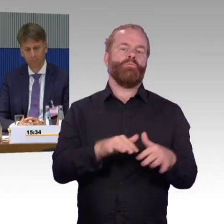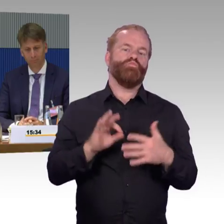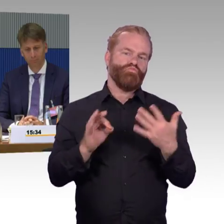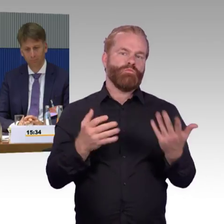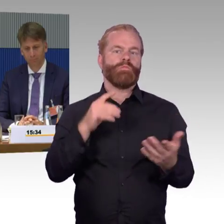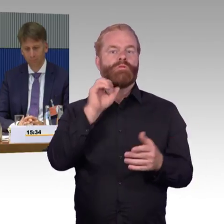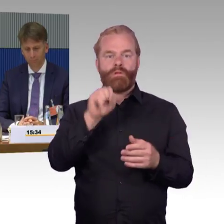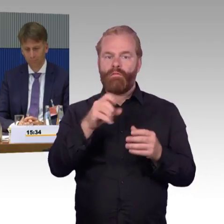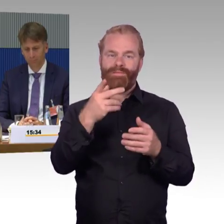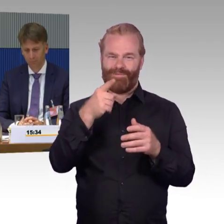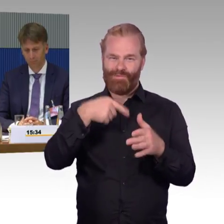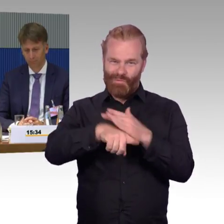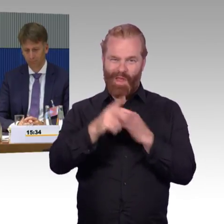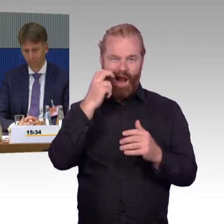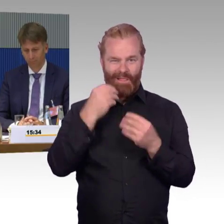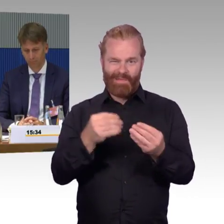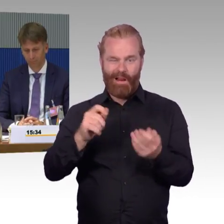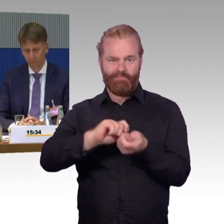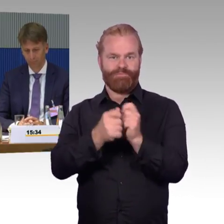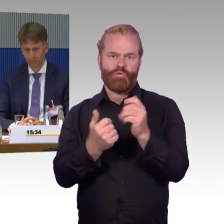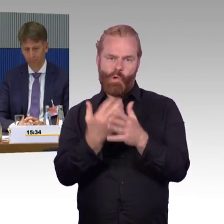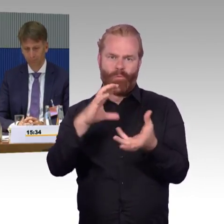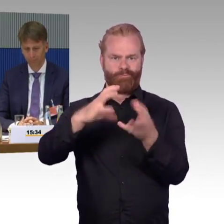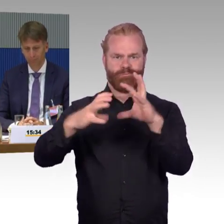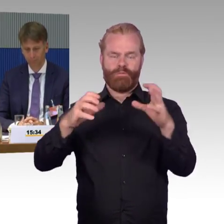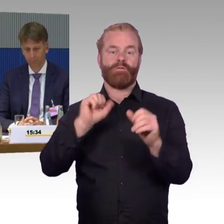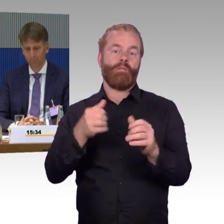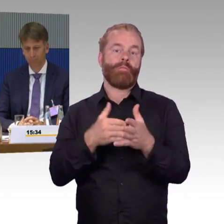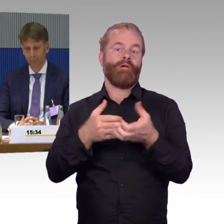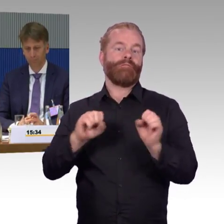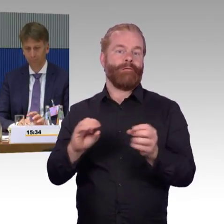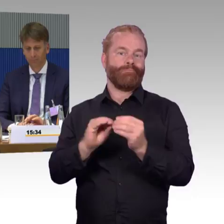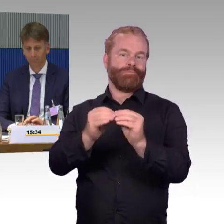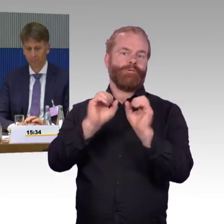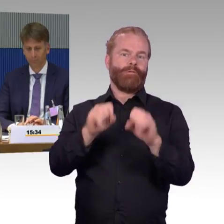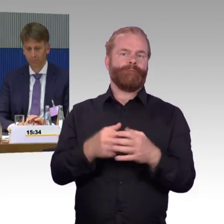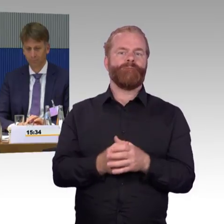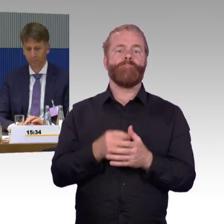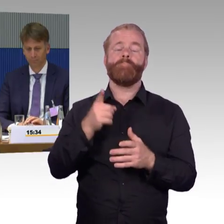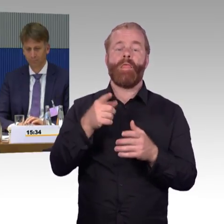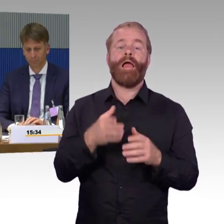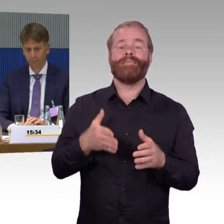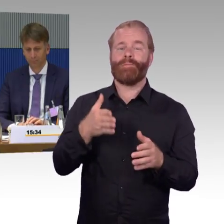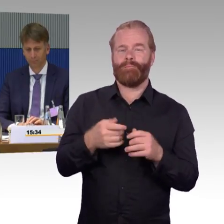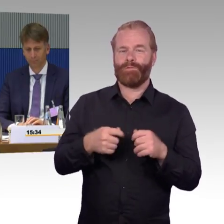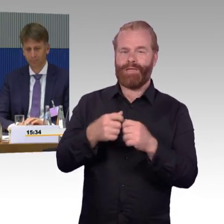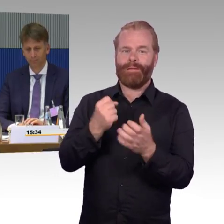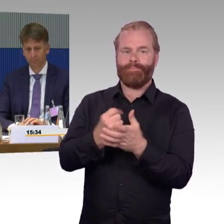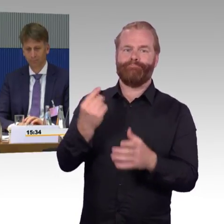und deshalb sicherlich den Appell hier an Sie, in die Politik zu sagen, also, Barrierefreiheit kann ja nicht nur sein,